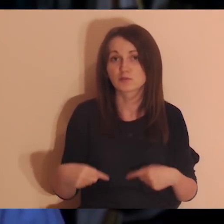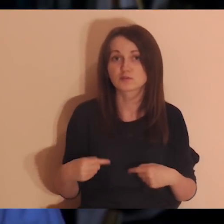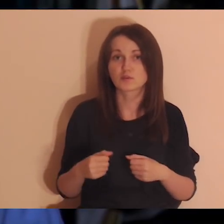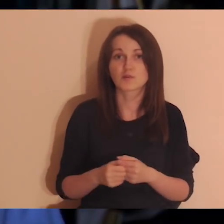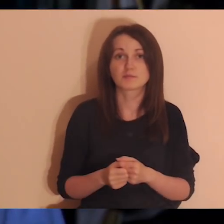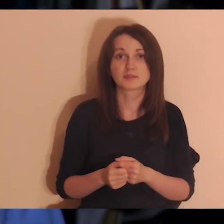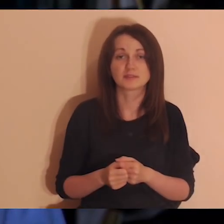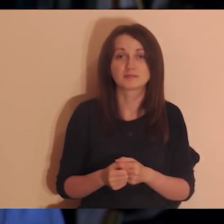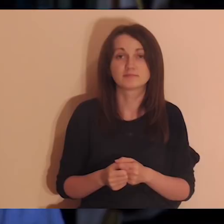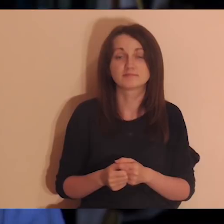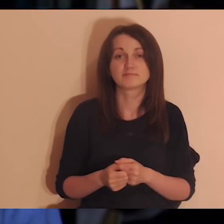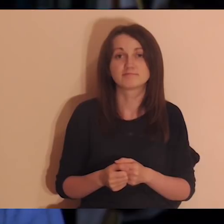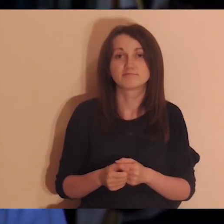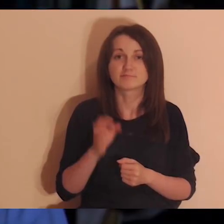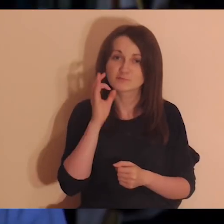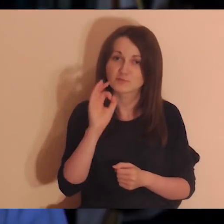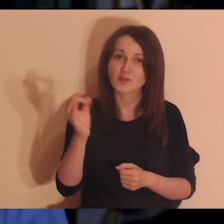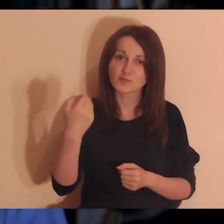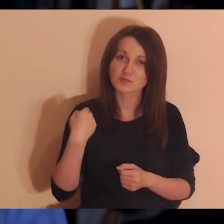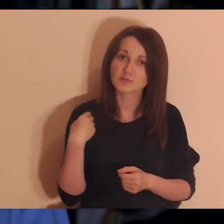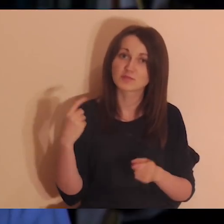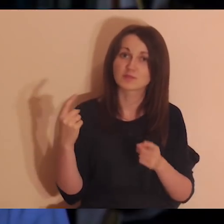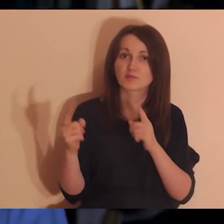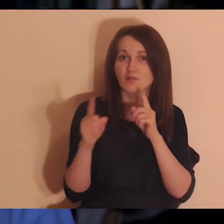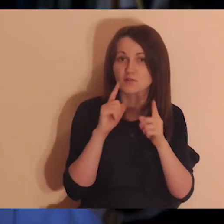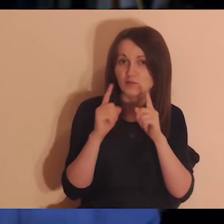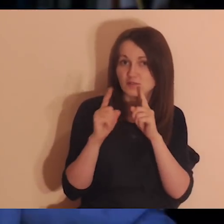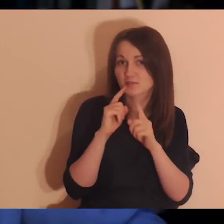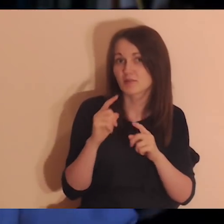od czasu do czasu jak się spotkaliśmy, było poczucie, że fajnie było być sobą,